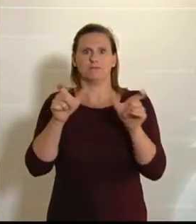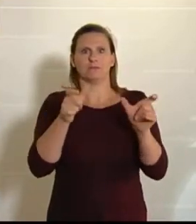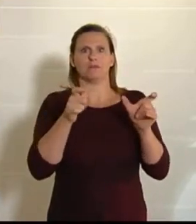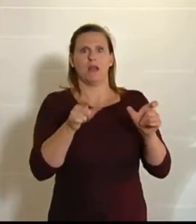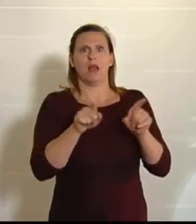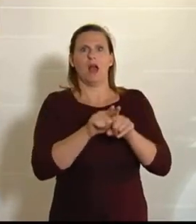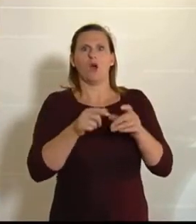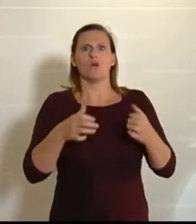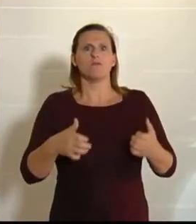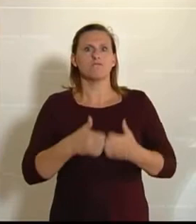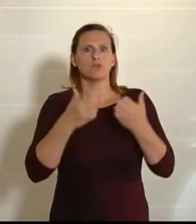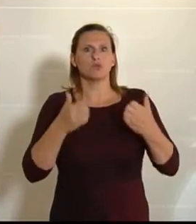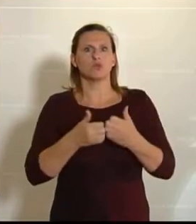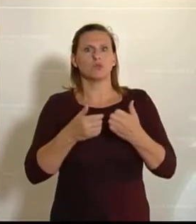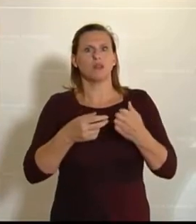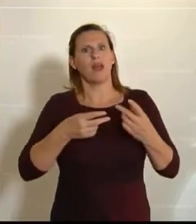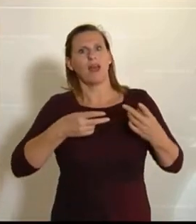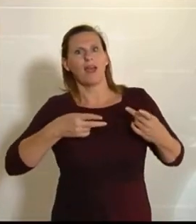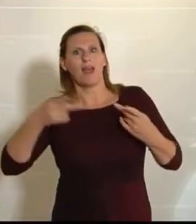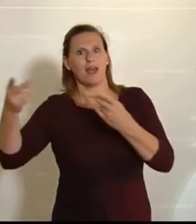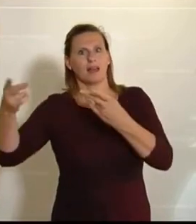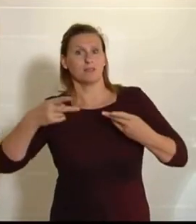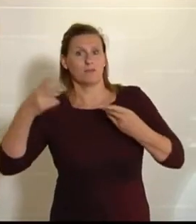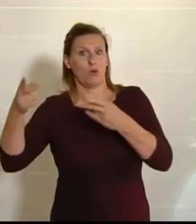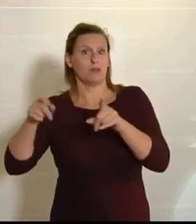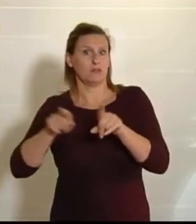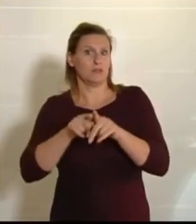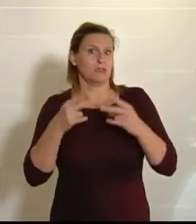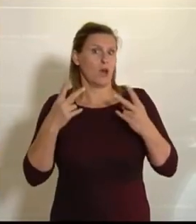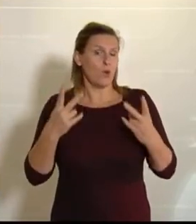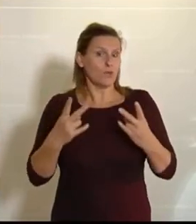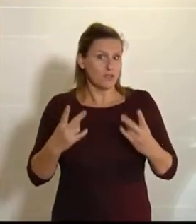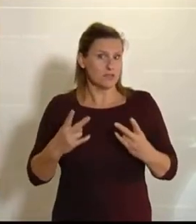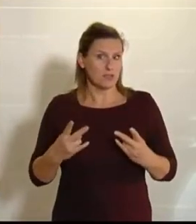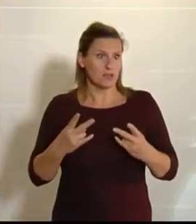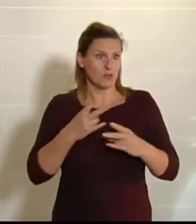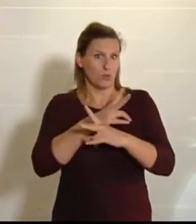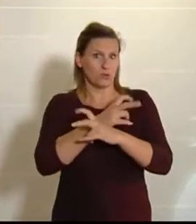Produkte in den Export geben. Da wird ja auch sehr viel Wertschöpfung für Österreich erbracht. (Zwischenrufe bei der FPÖ.)